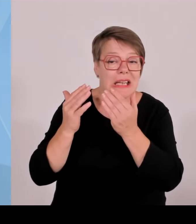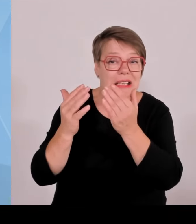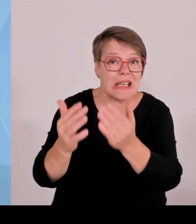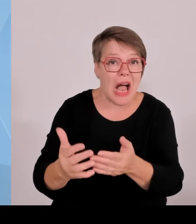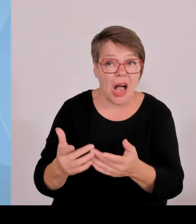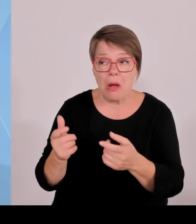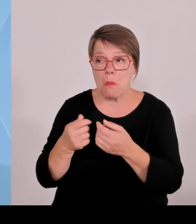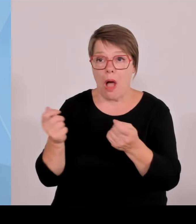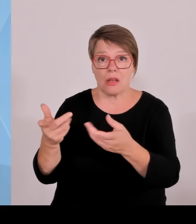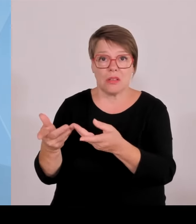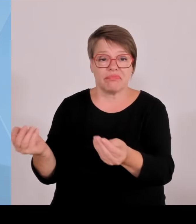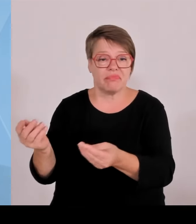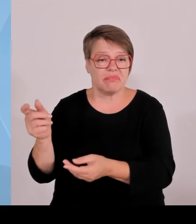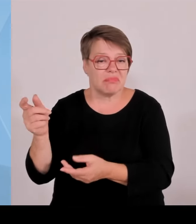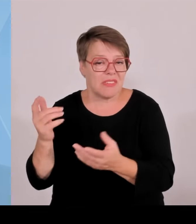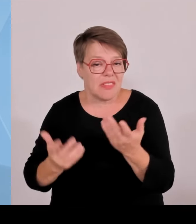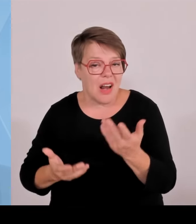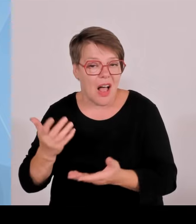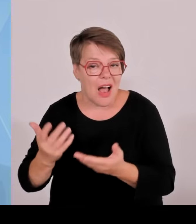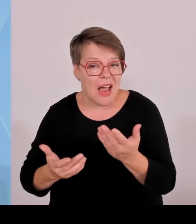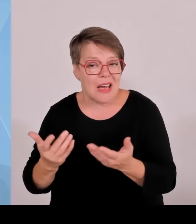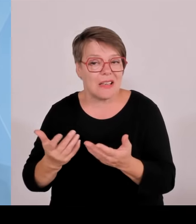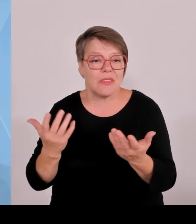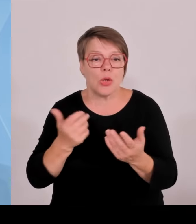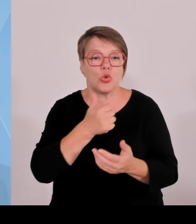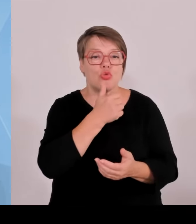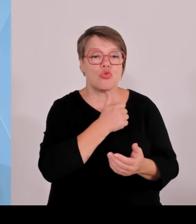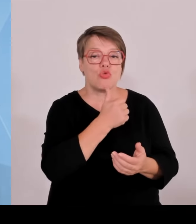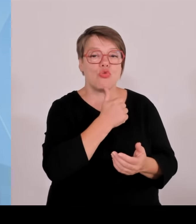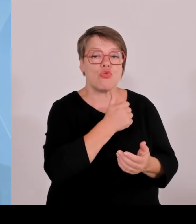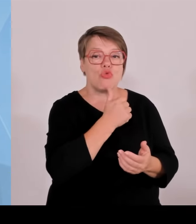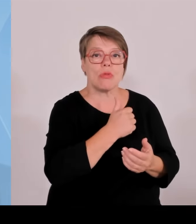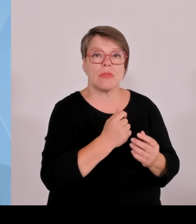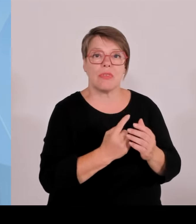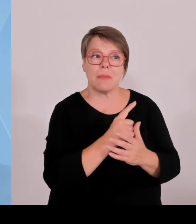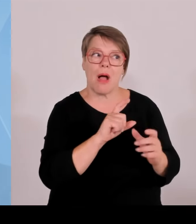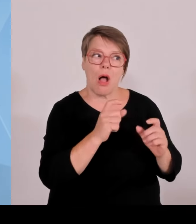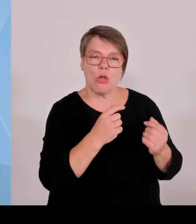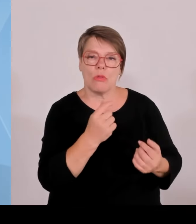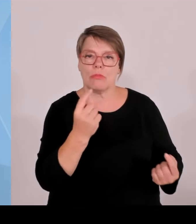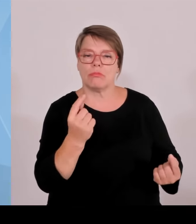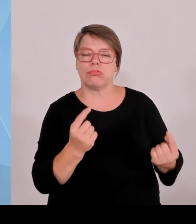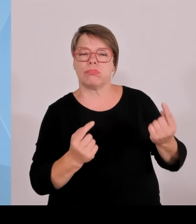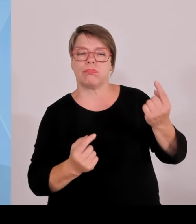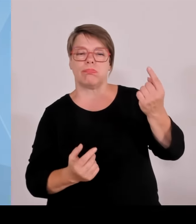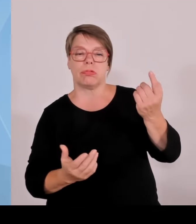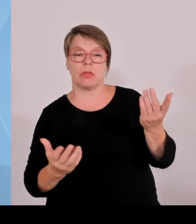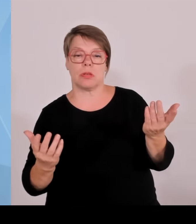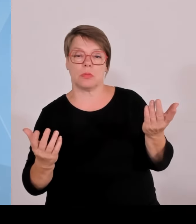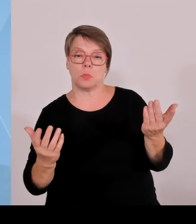Haushaltsfragen, und dort wird am Ende um jede Million gerungen. Und umso wichtiger ist, wie ich ganz einfach eingangs